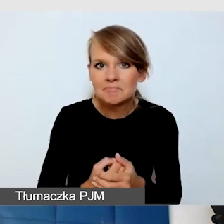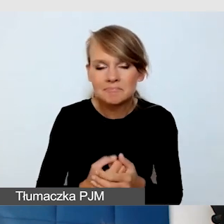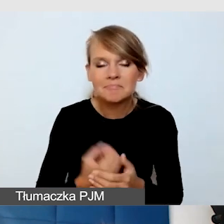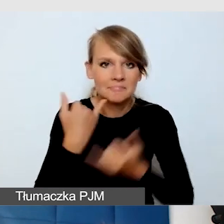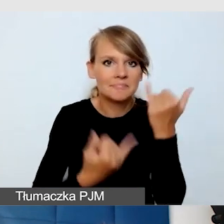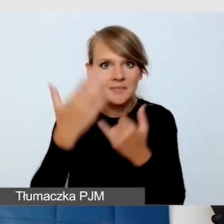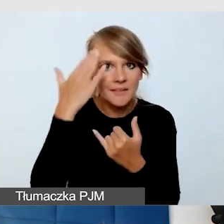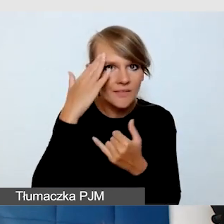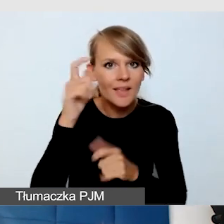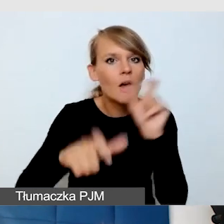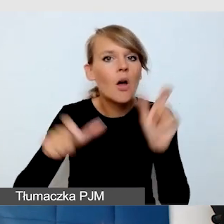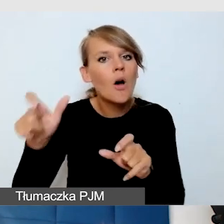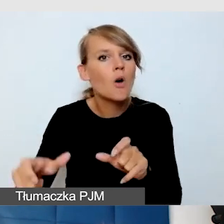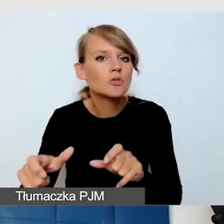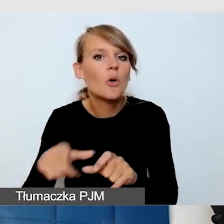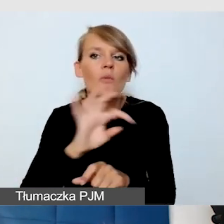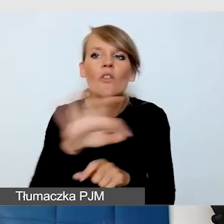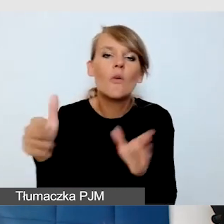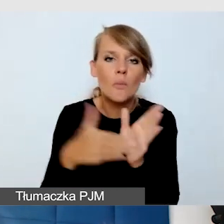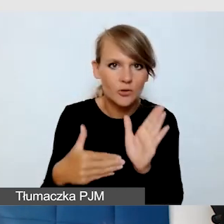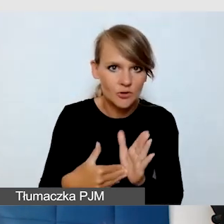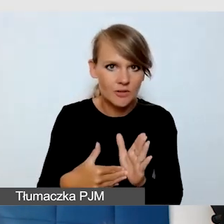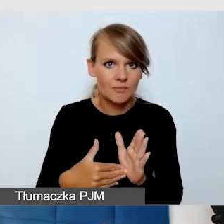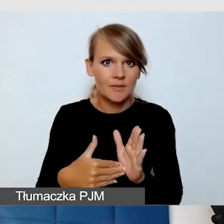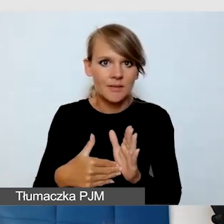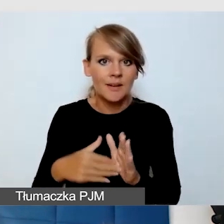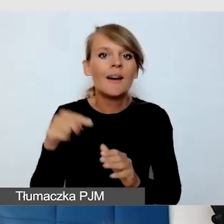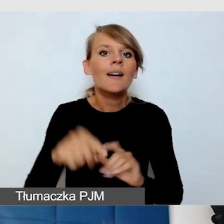kiedy mamy wydarzenia, na które są zapisy.